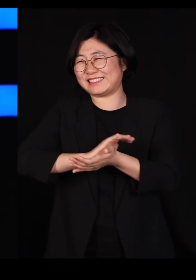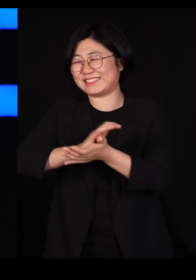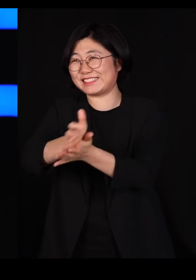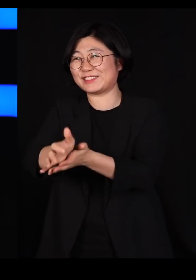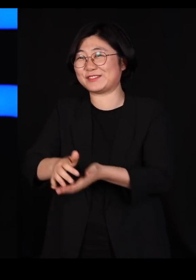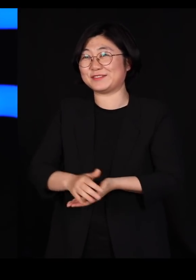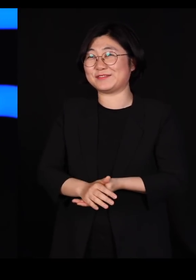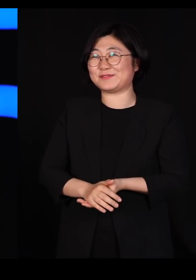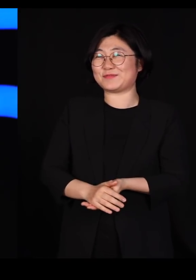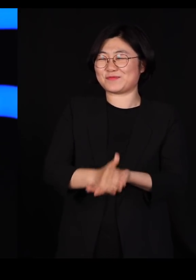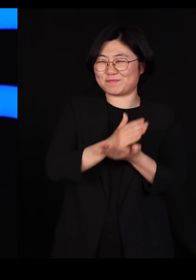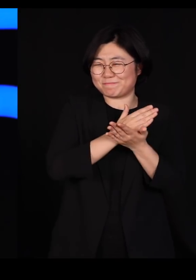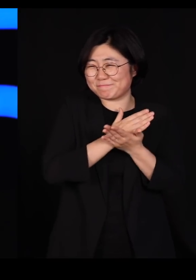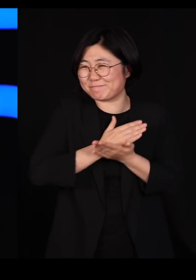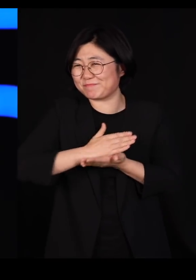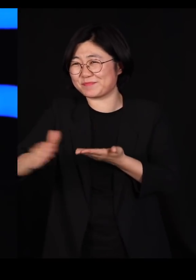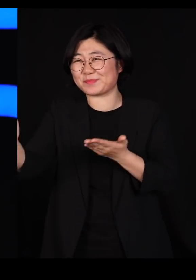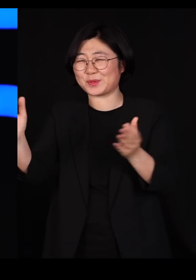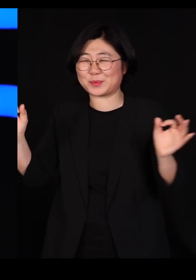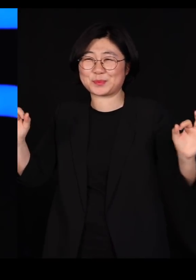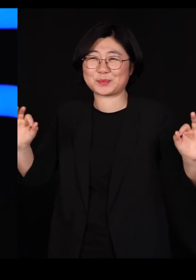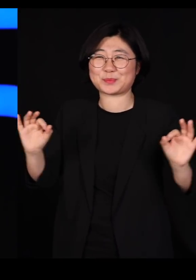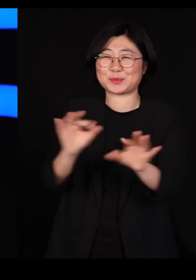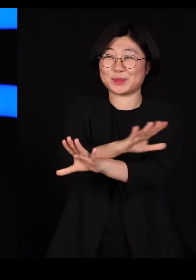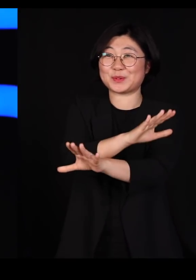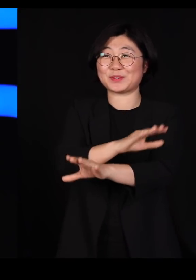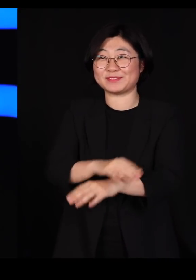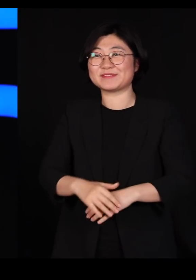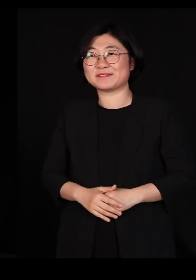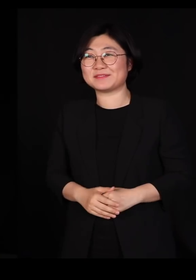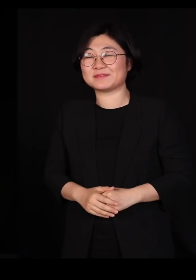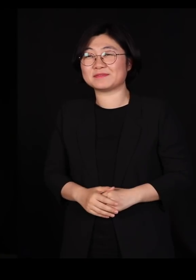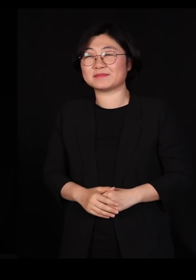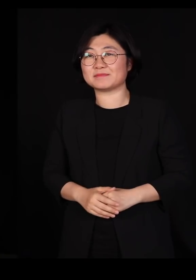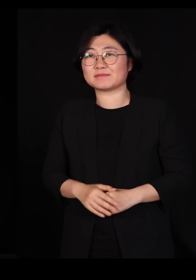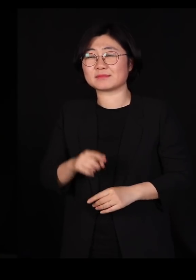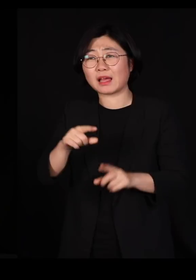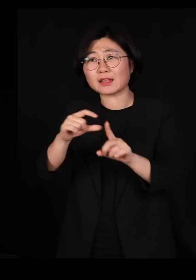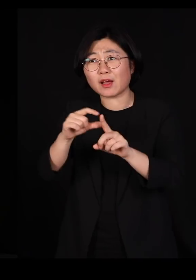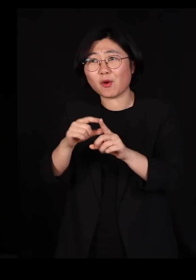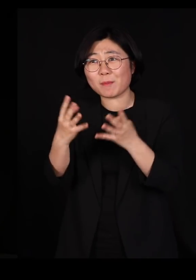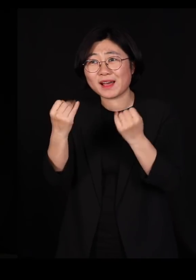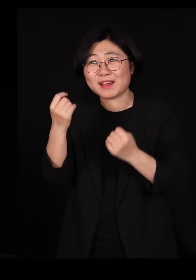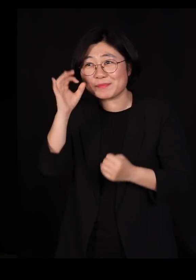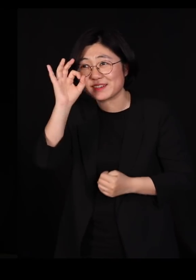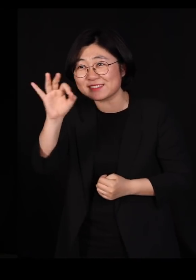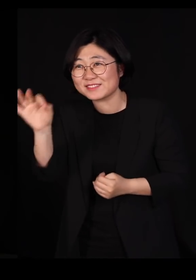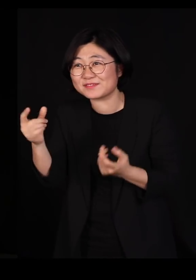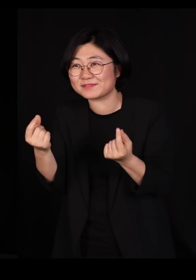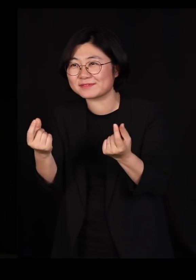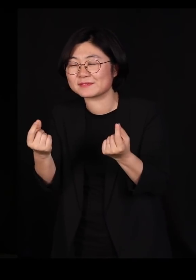퇴치시키는 종식시키는 어디서 많이 들어본 단어 같지 않으세요?